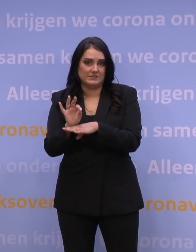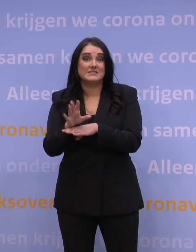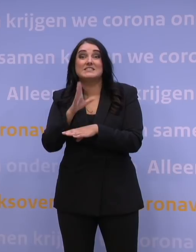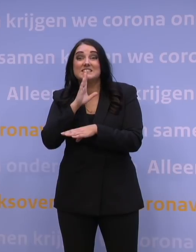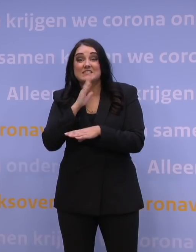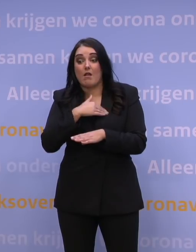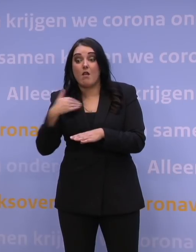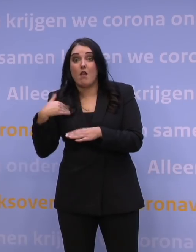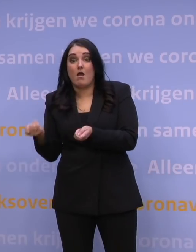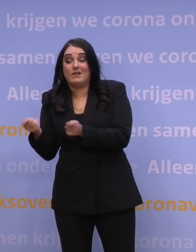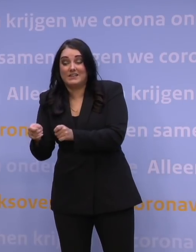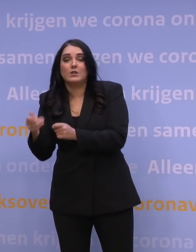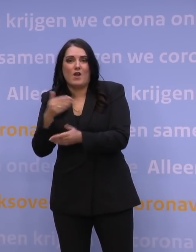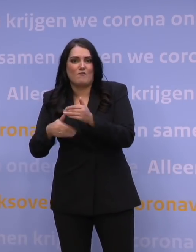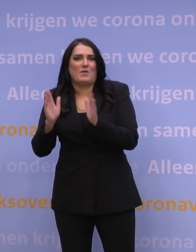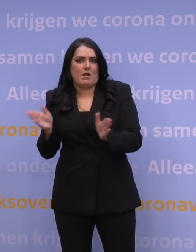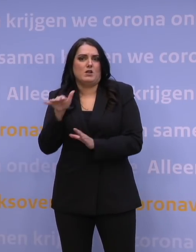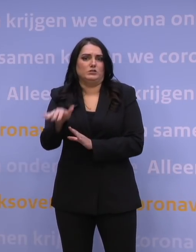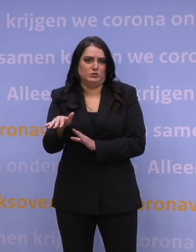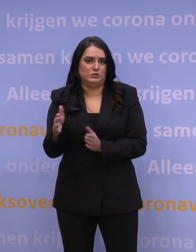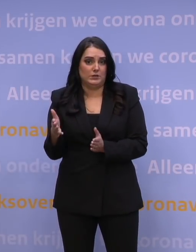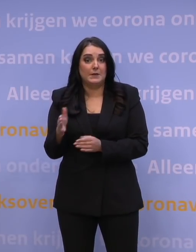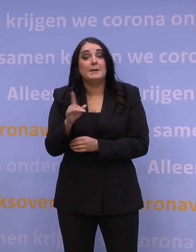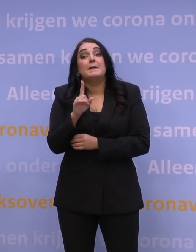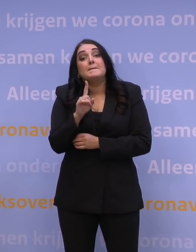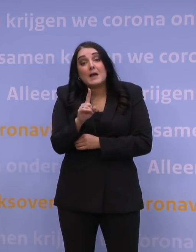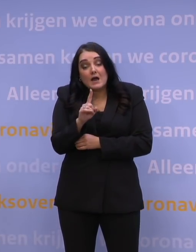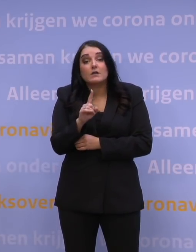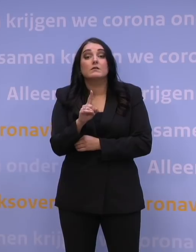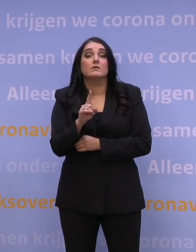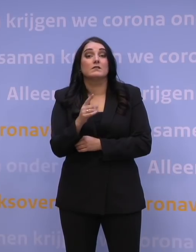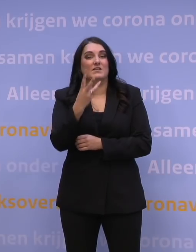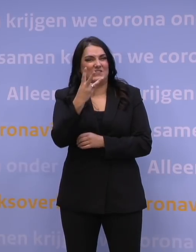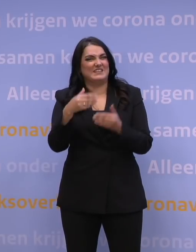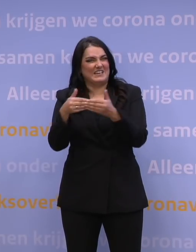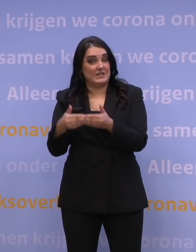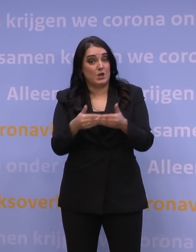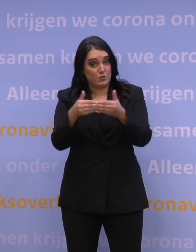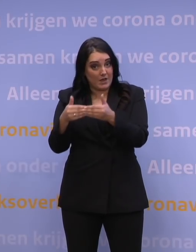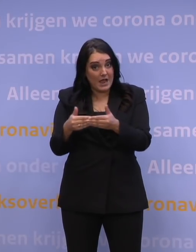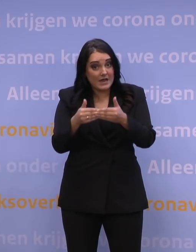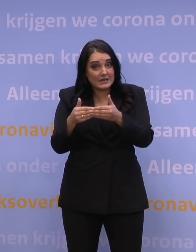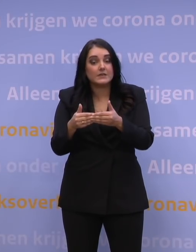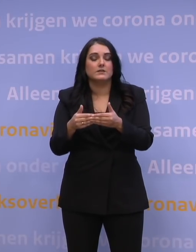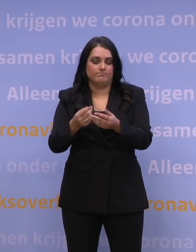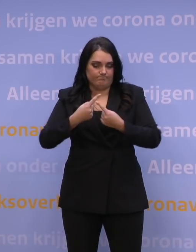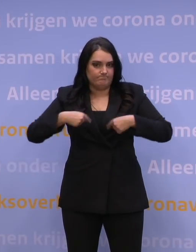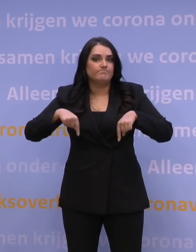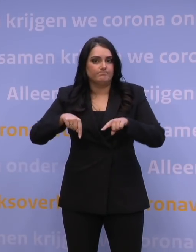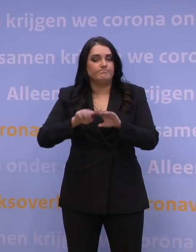dat je in ieder geval die voorbereidingen al hebt getroffen. Maar op 3 januari willen we laten weten hoe het verder moet met de scholen